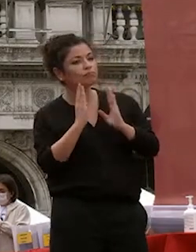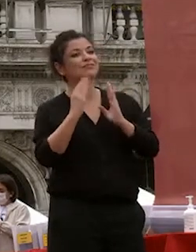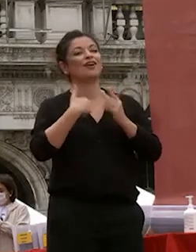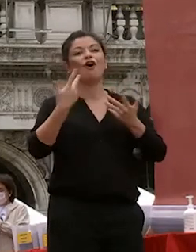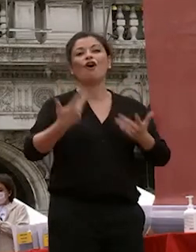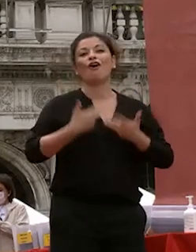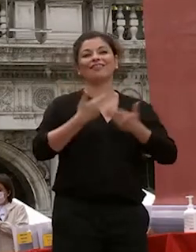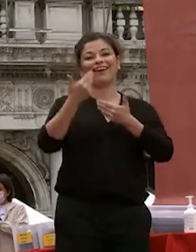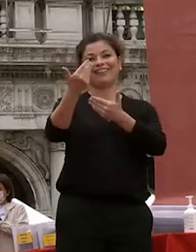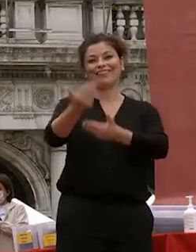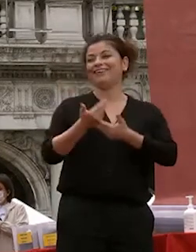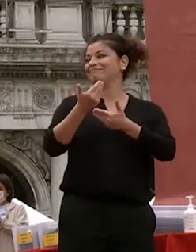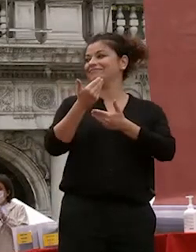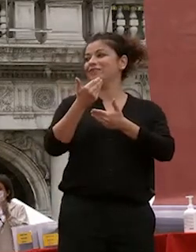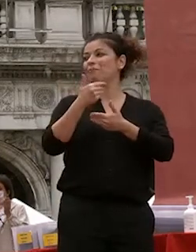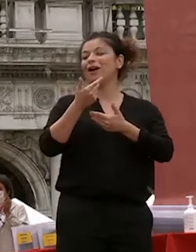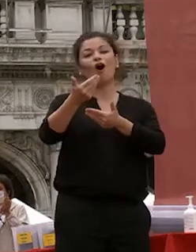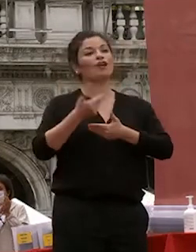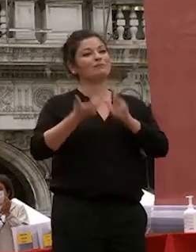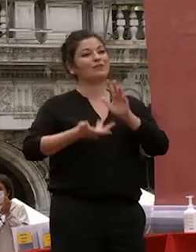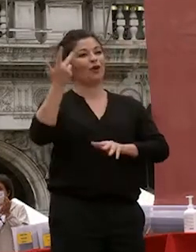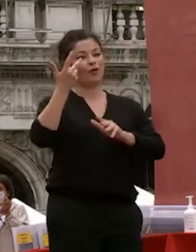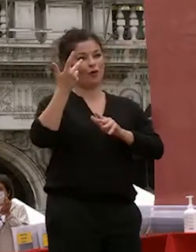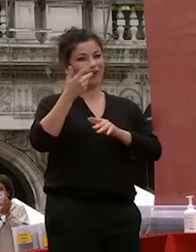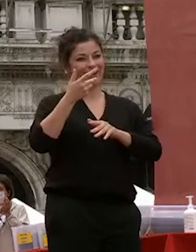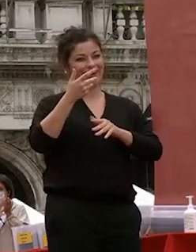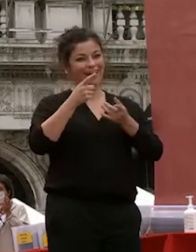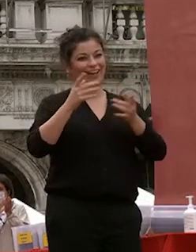di saluto quale ospite d'onore della cerimonia dopo anni che è stata insieme